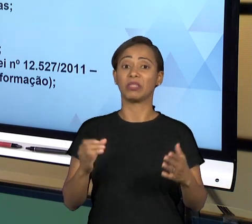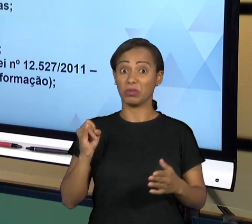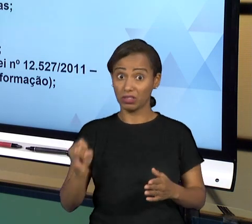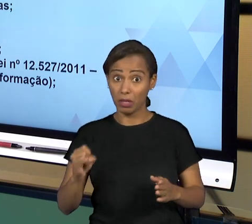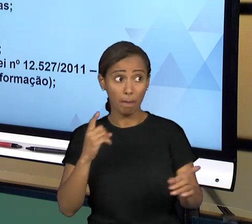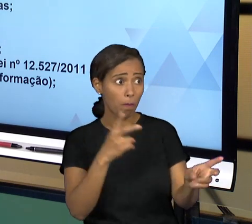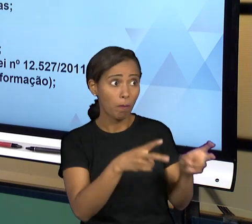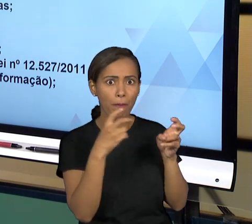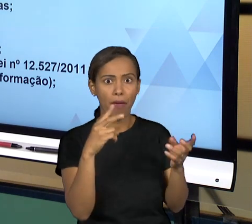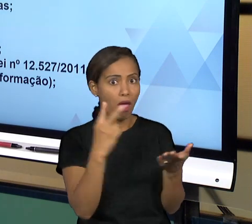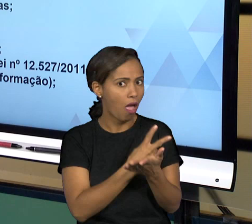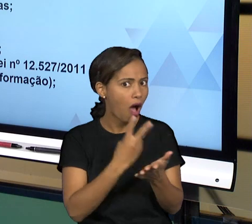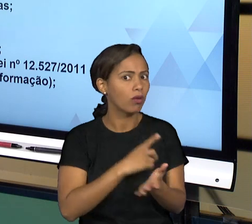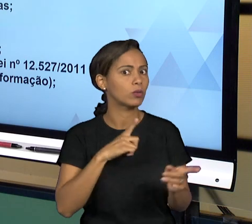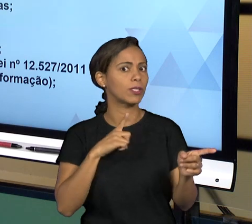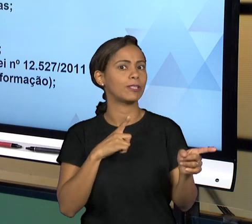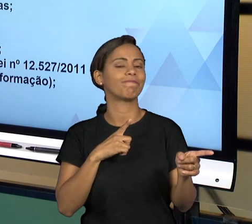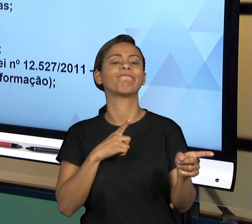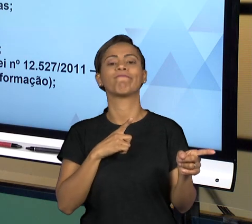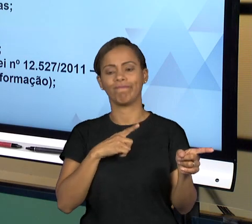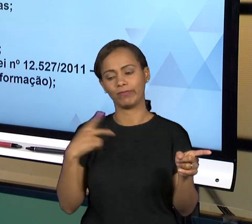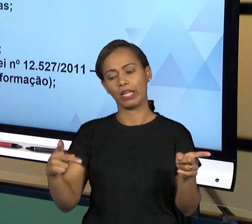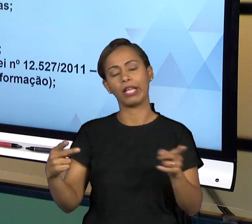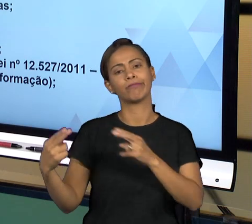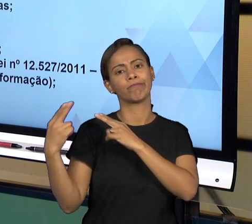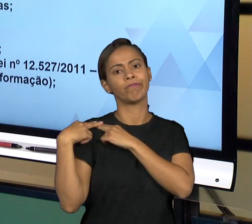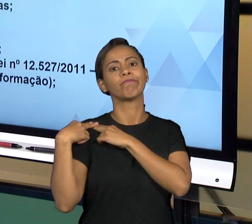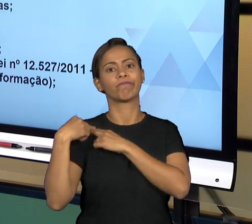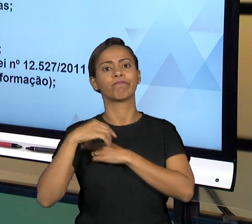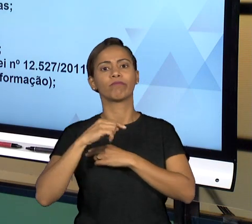SANCIONAR ADMINISTRATIVAMENTE PARA REGULARIZAR A